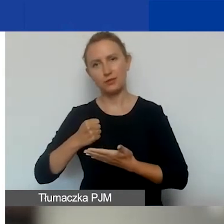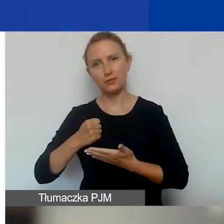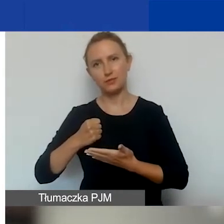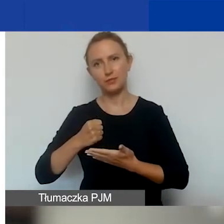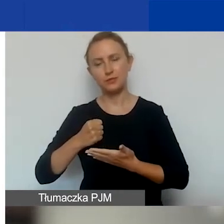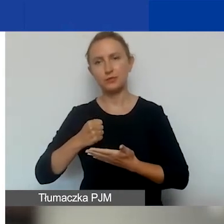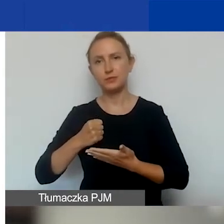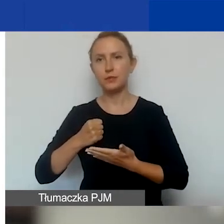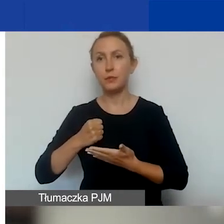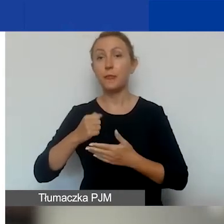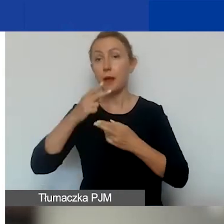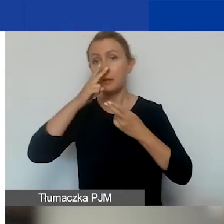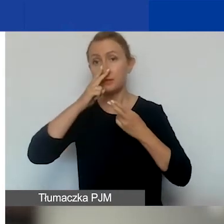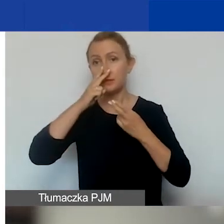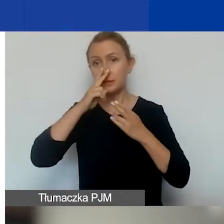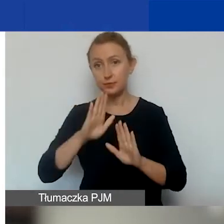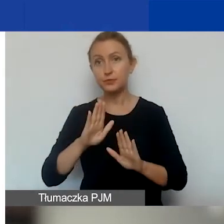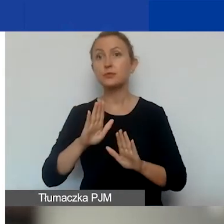Podkreślam, że jest ryzyko,